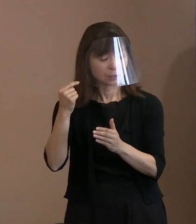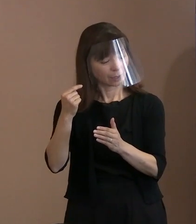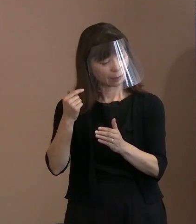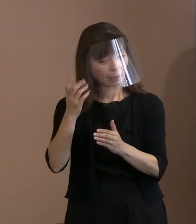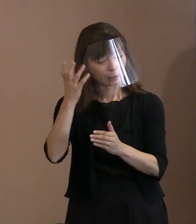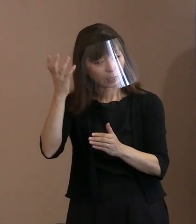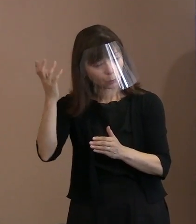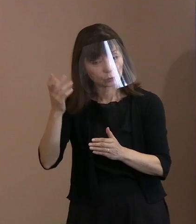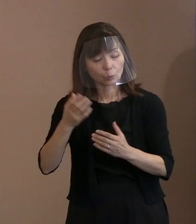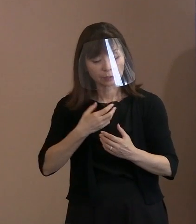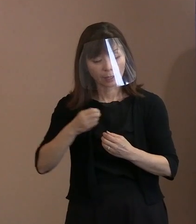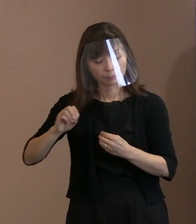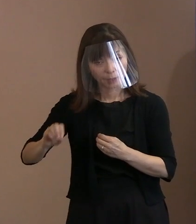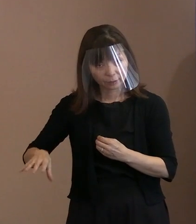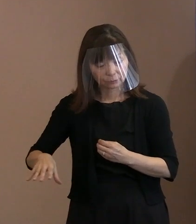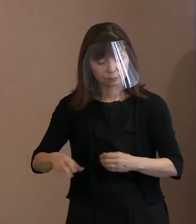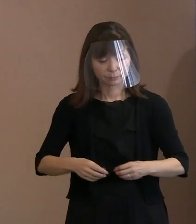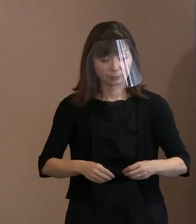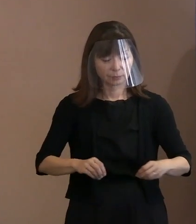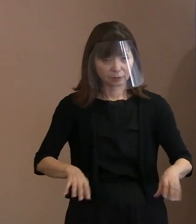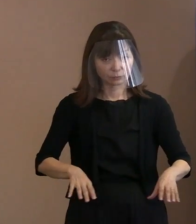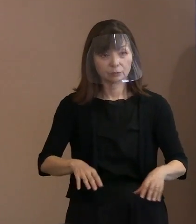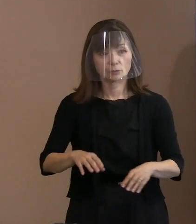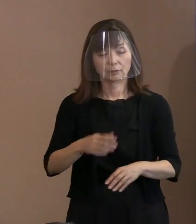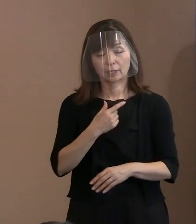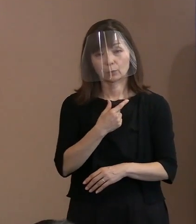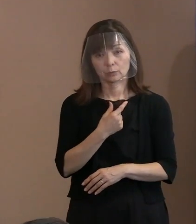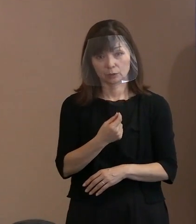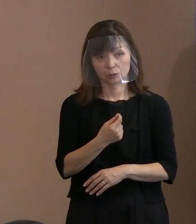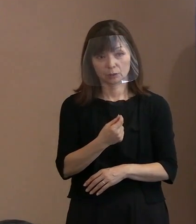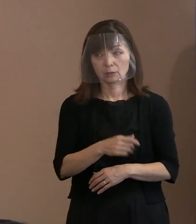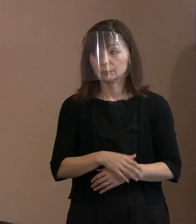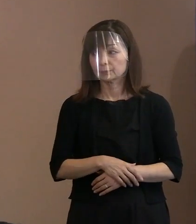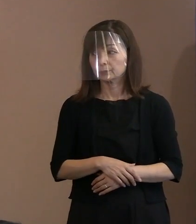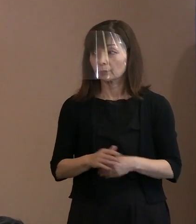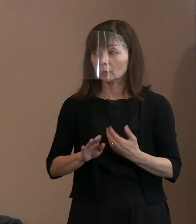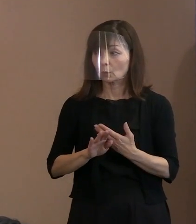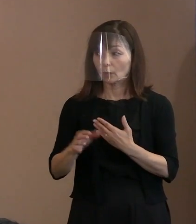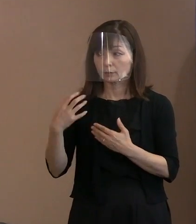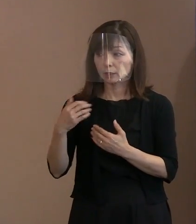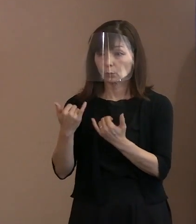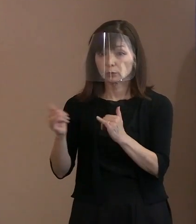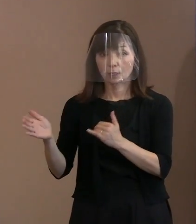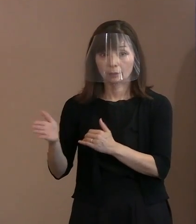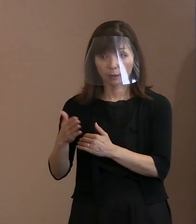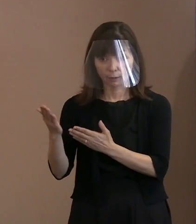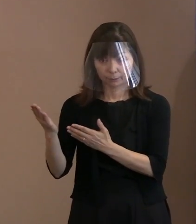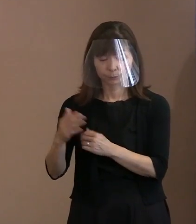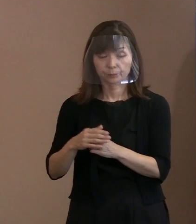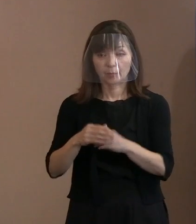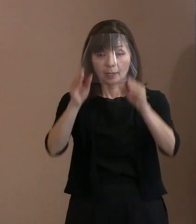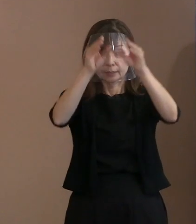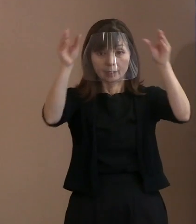スムーズになるというふうに思います｡ (市職員)門､ゲートではなくて､ ハンディーです｡